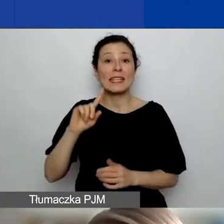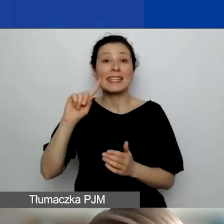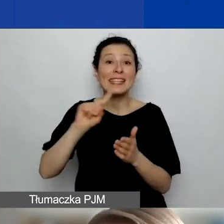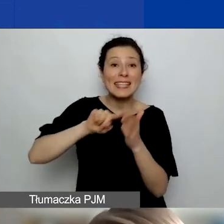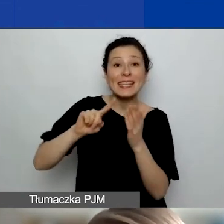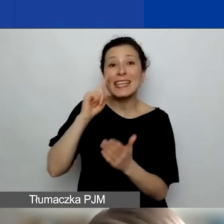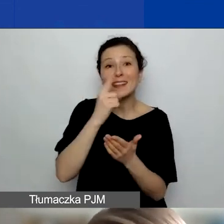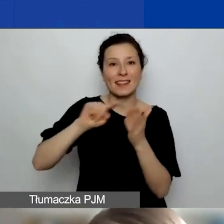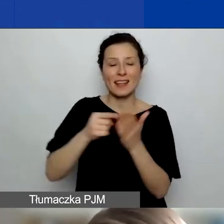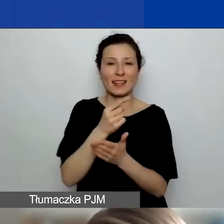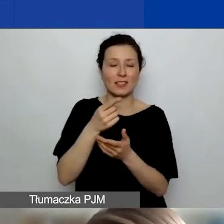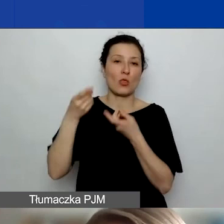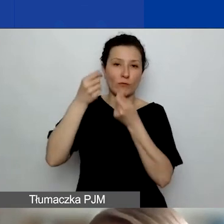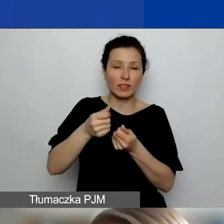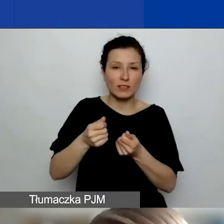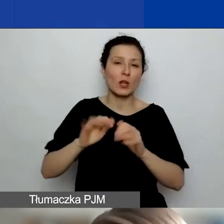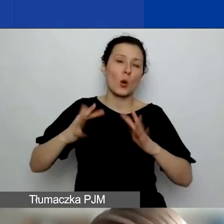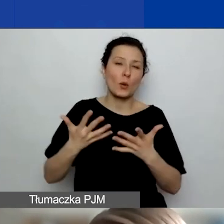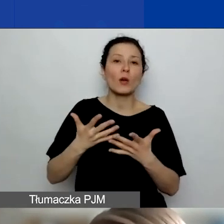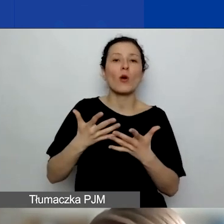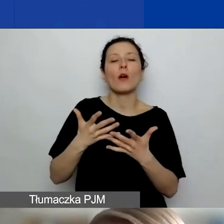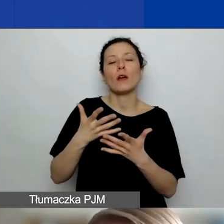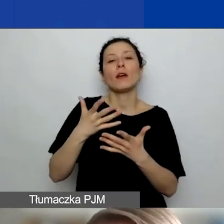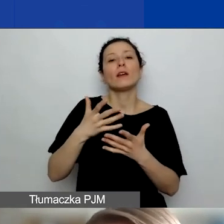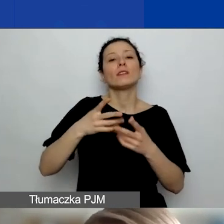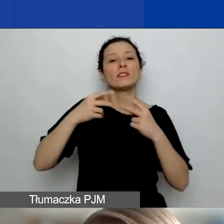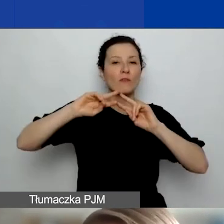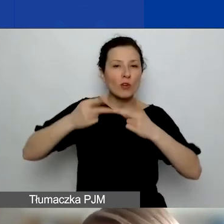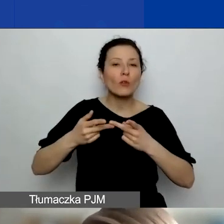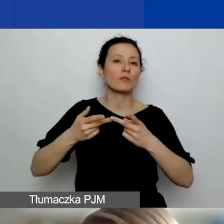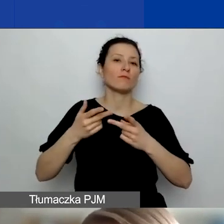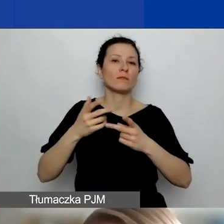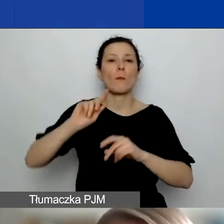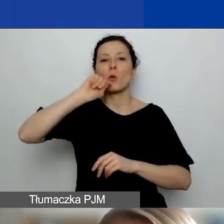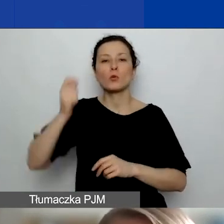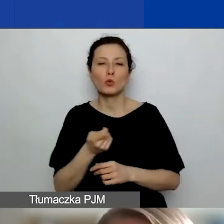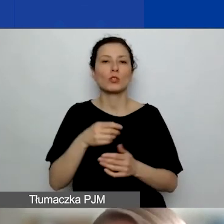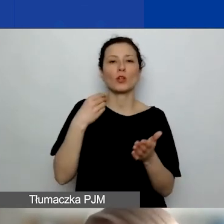w formie refundacji wydatków wyłącznie dotyczących podróży. Czyli kosztów przejazdu, noclegów, diet,